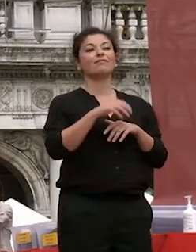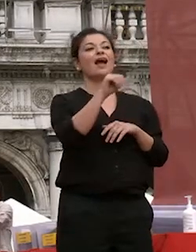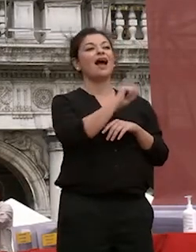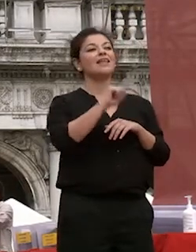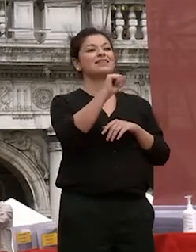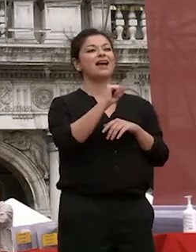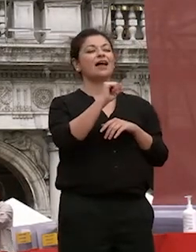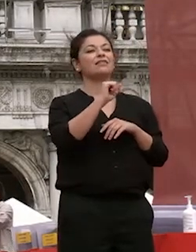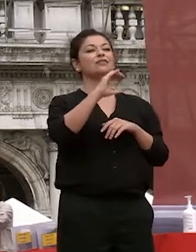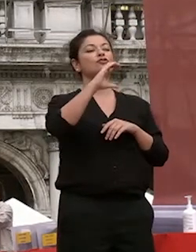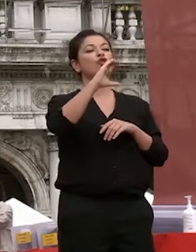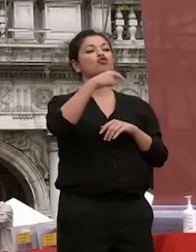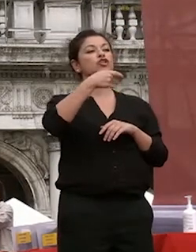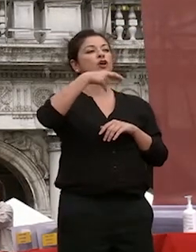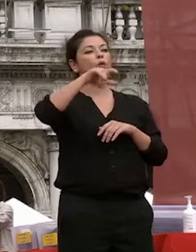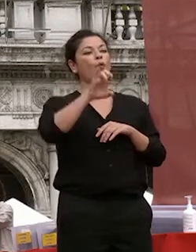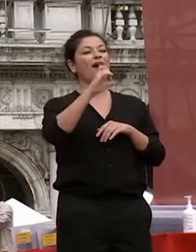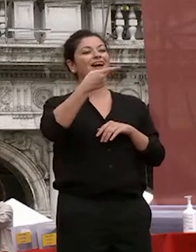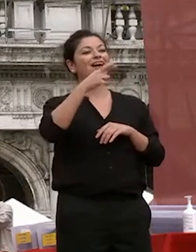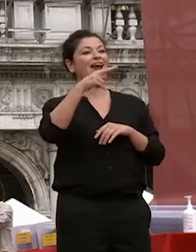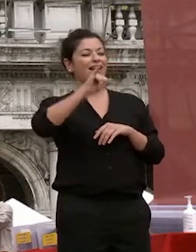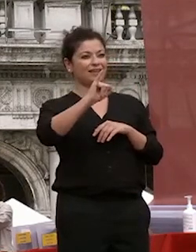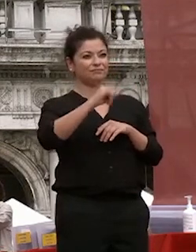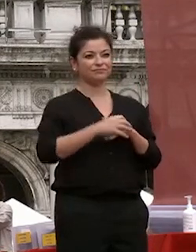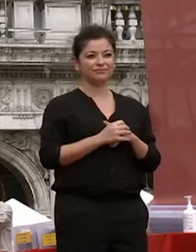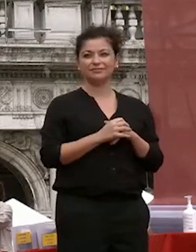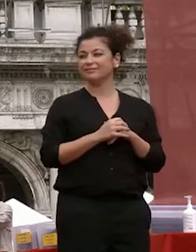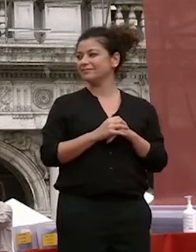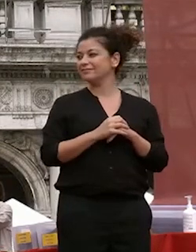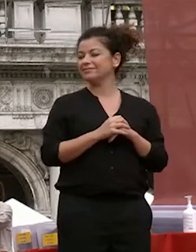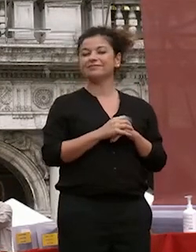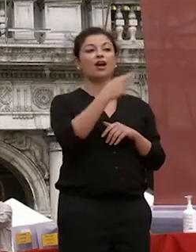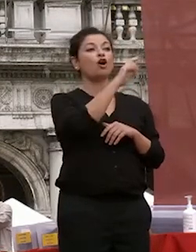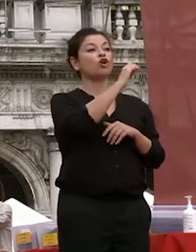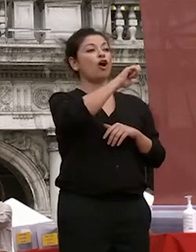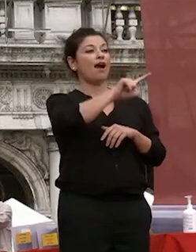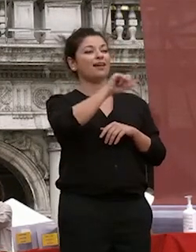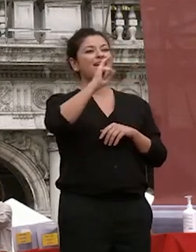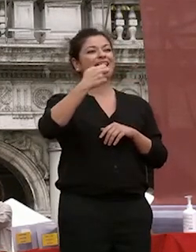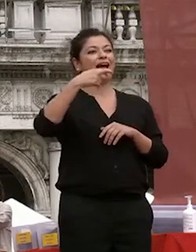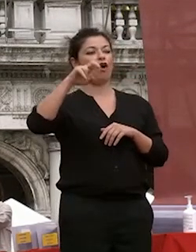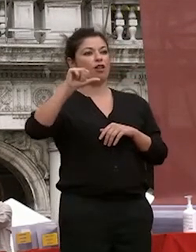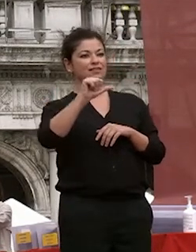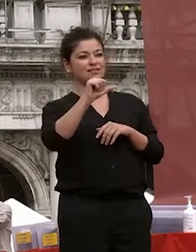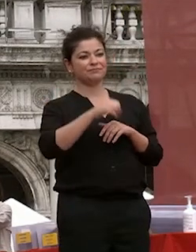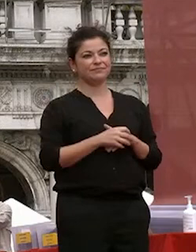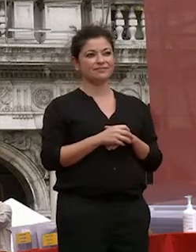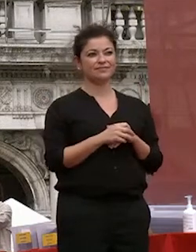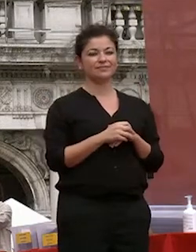cinquegrani roll all in the rolls